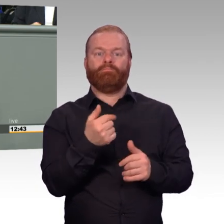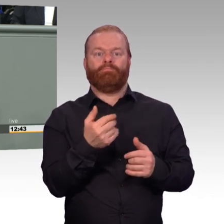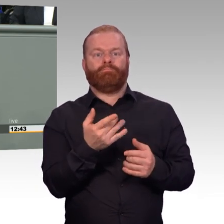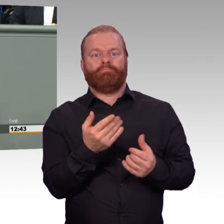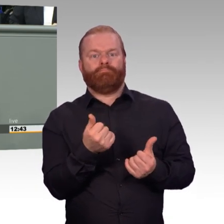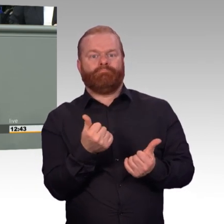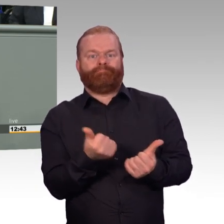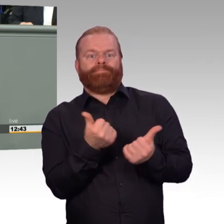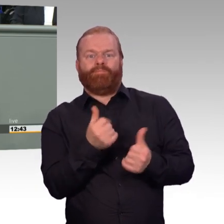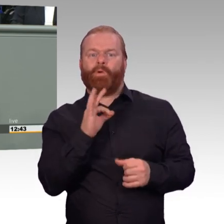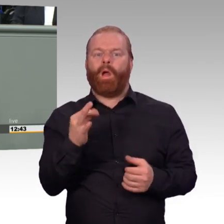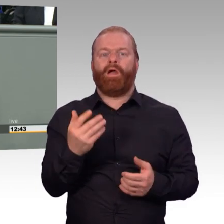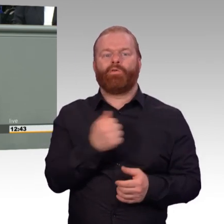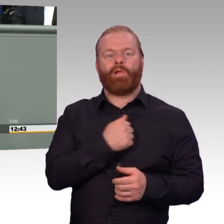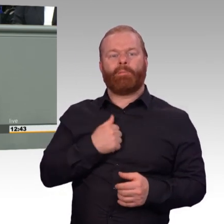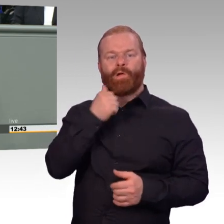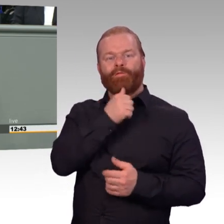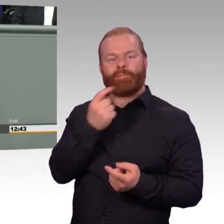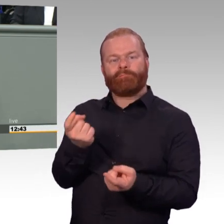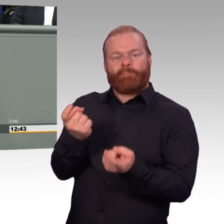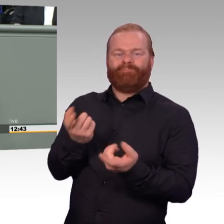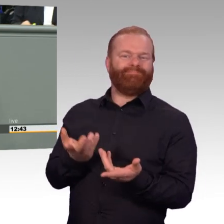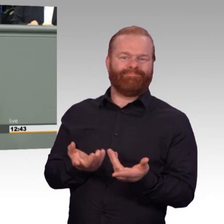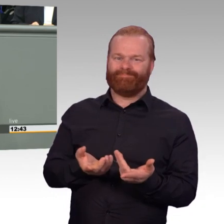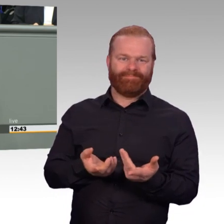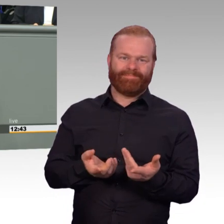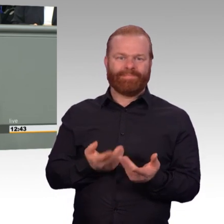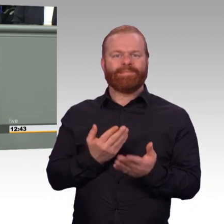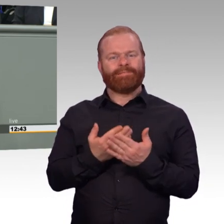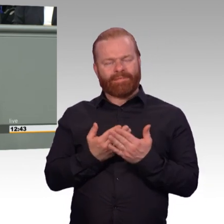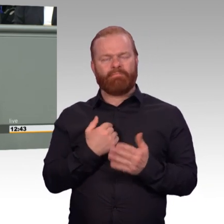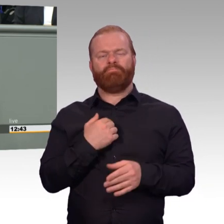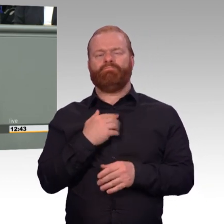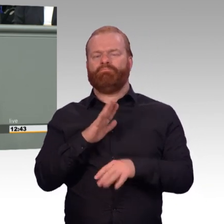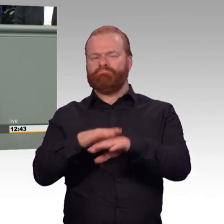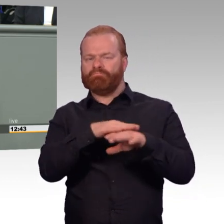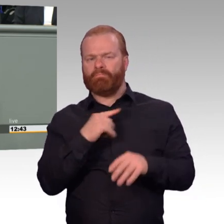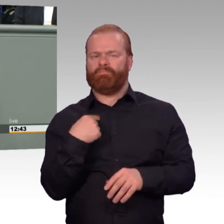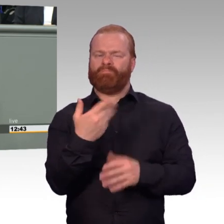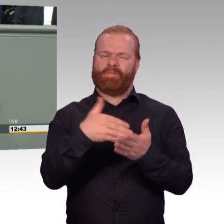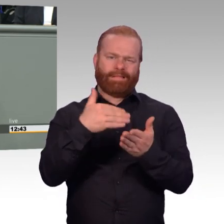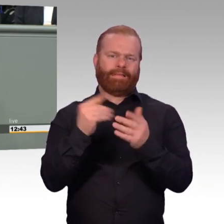der insgesamt zu mehr Attraktivität führt, nicht nur Kritikpunkte. Und es gibt diese klaren Fortschritte,